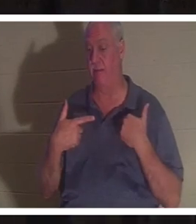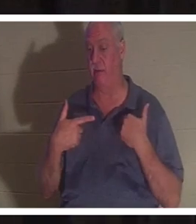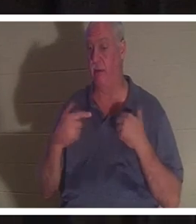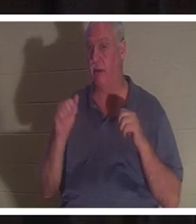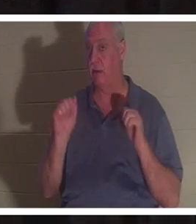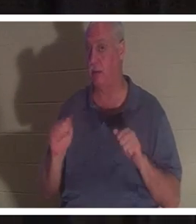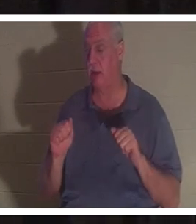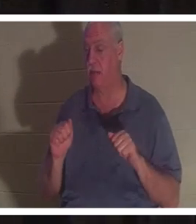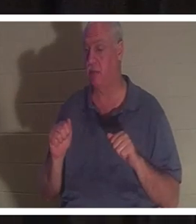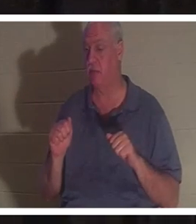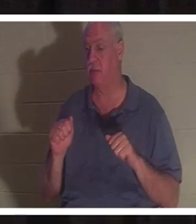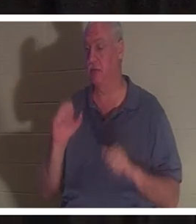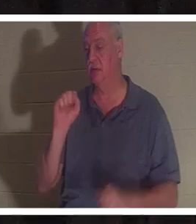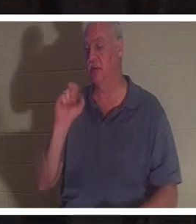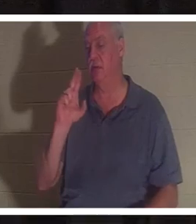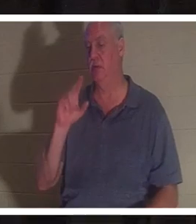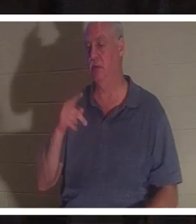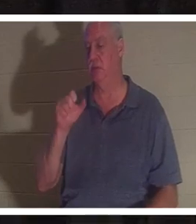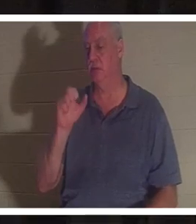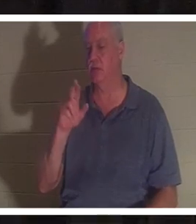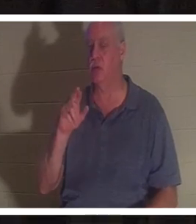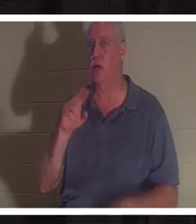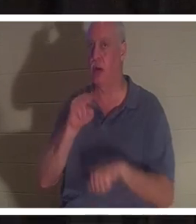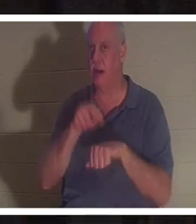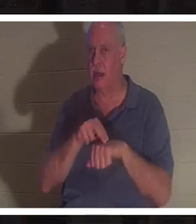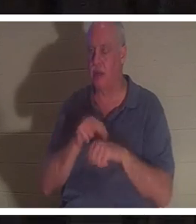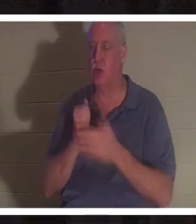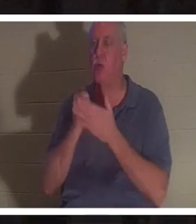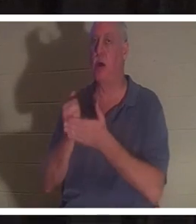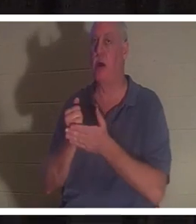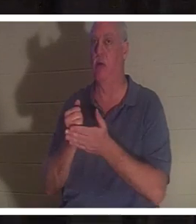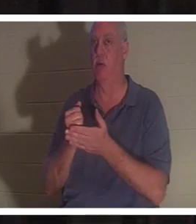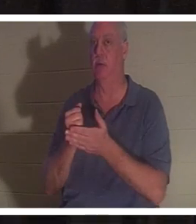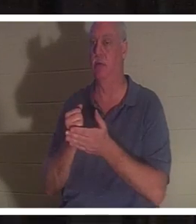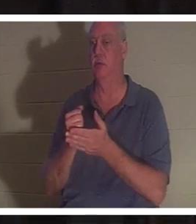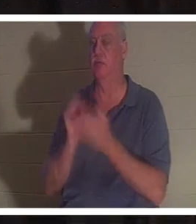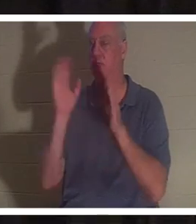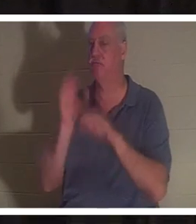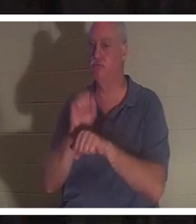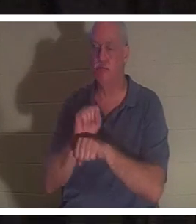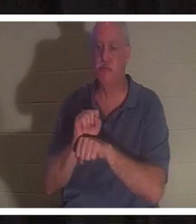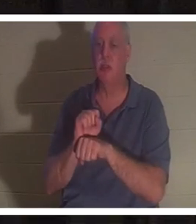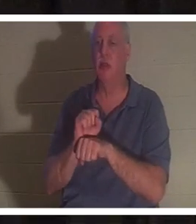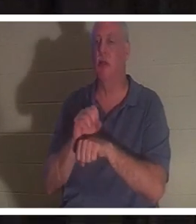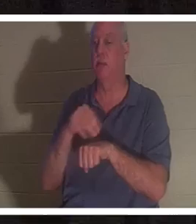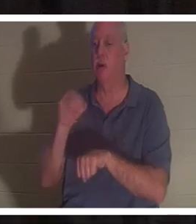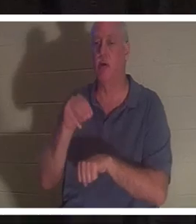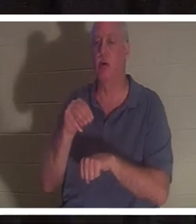une aide surnaturelle pour vous délivrer d'un accident ou d'une sorte de situation qui, ou aurait